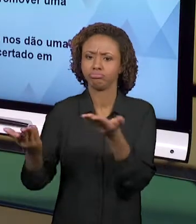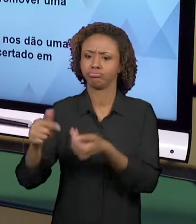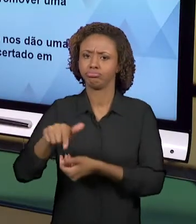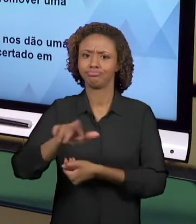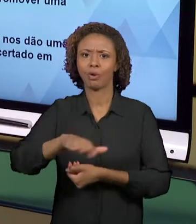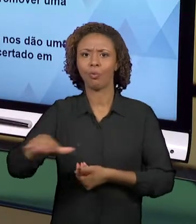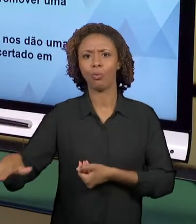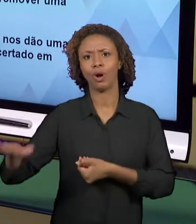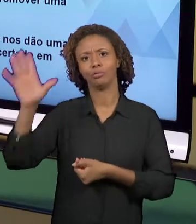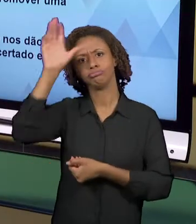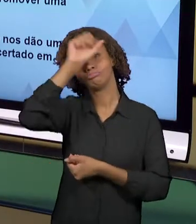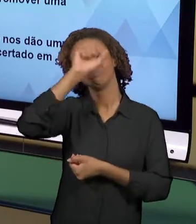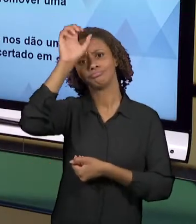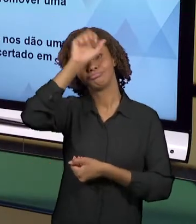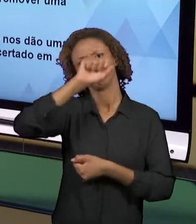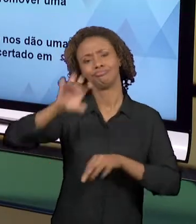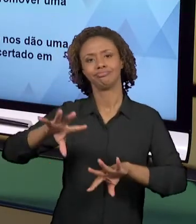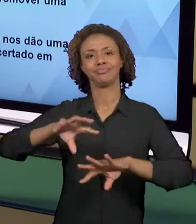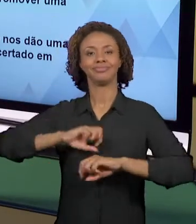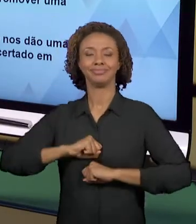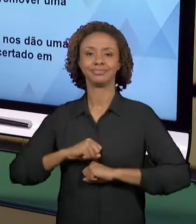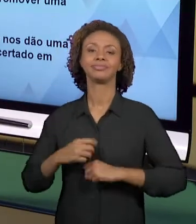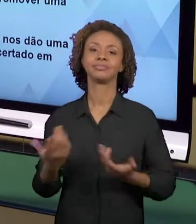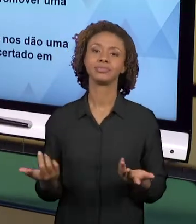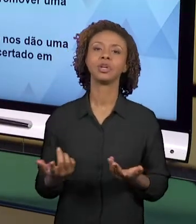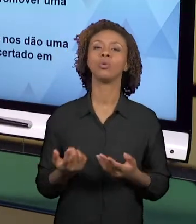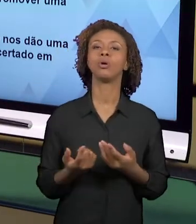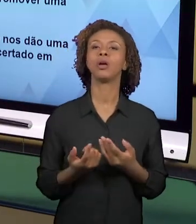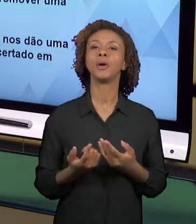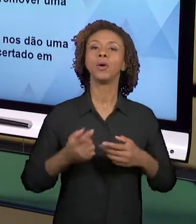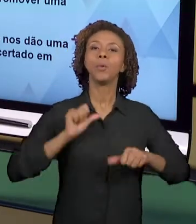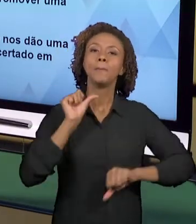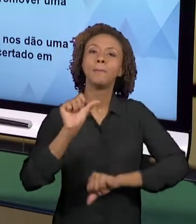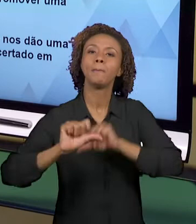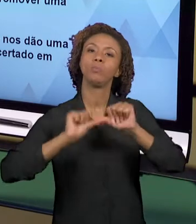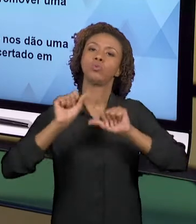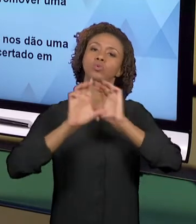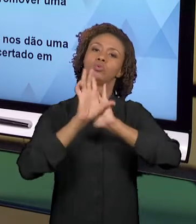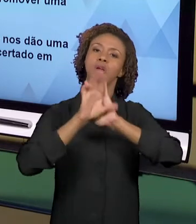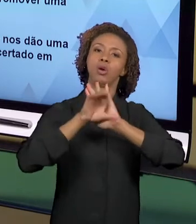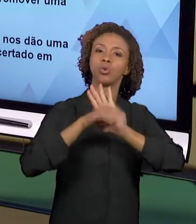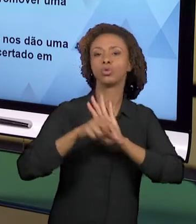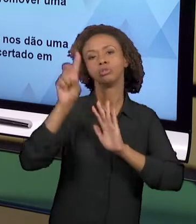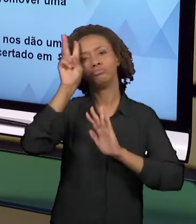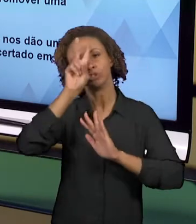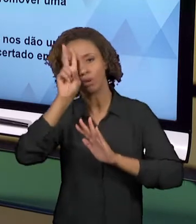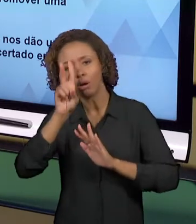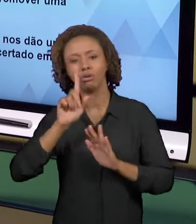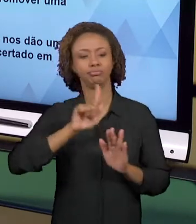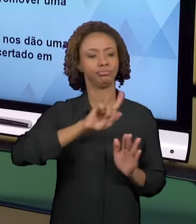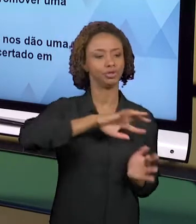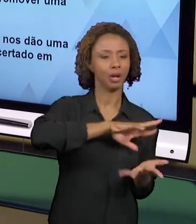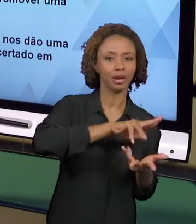ÁREAS DE GEOGRAFIA, DAS ÁREAS DE HISTÓRIA, E TAMBÉM DA LIGAÇÃO DESSAS ÁREAS COM A ÁREA DE